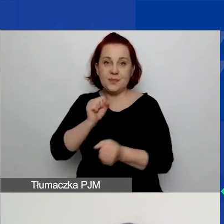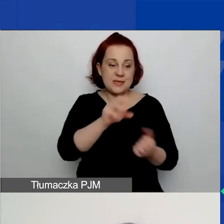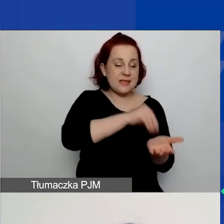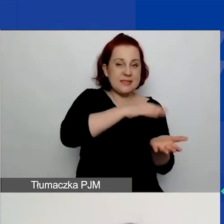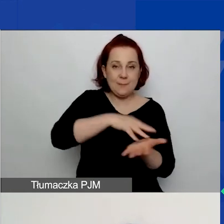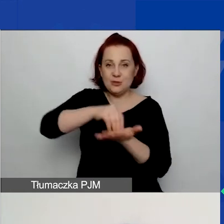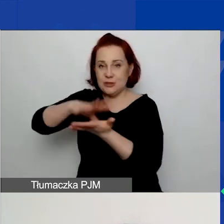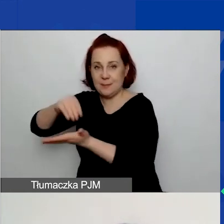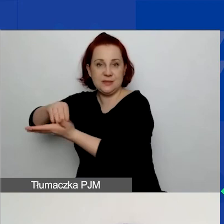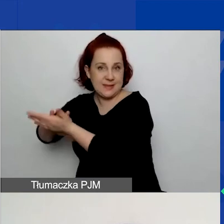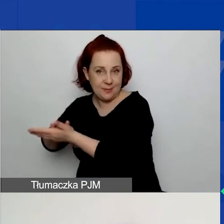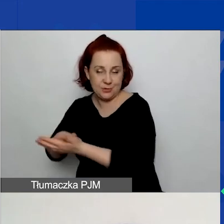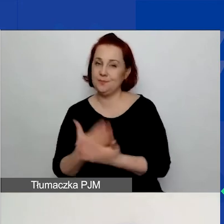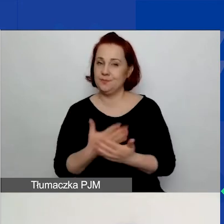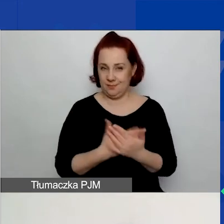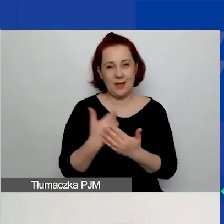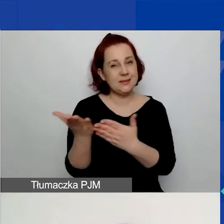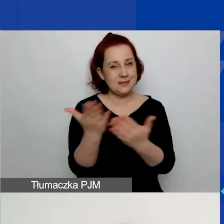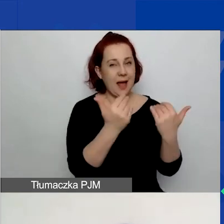Tutaj bardzo zachęcam do korzystania z tego przycisku.